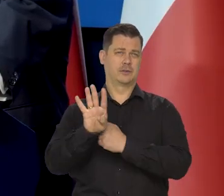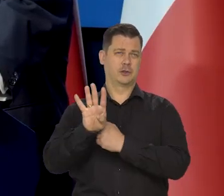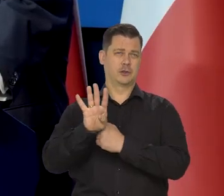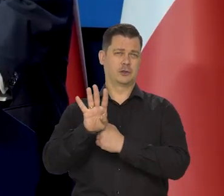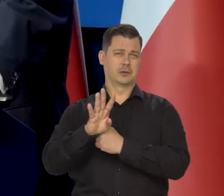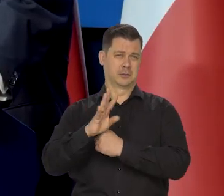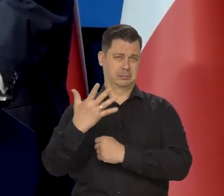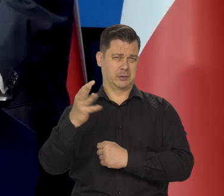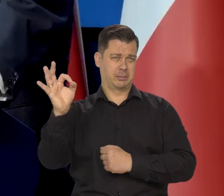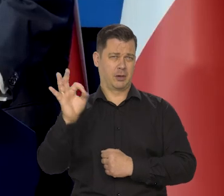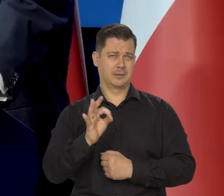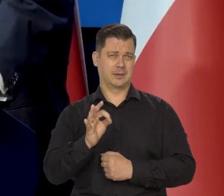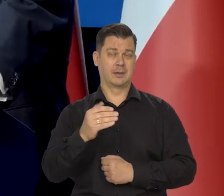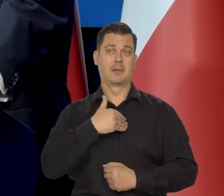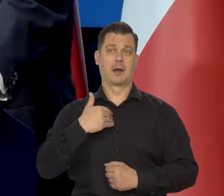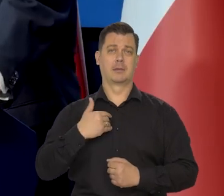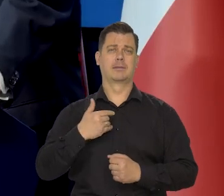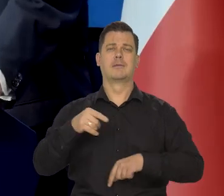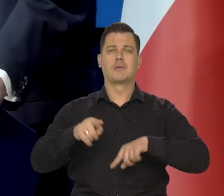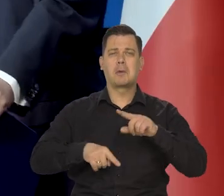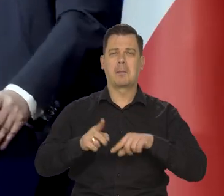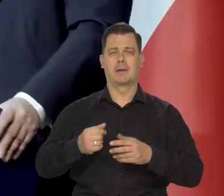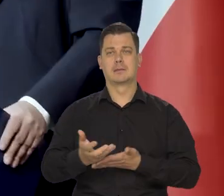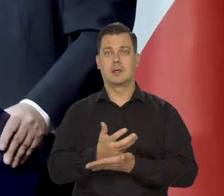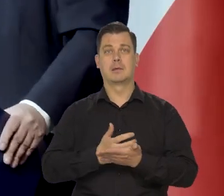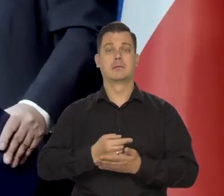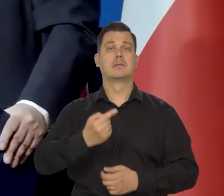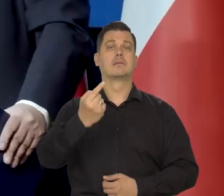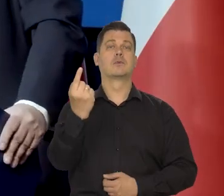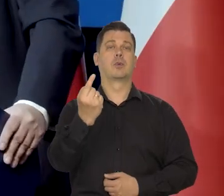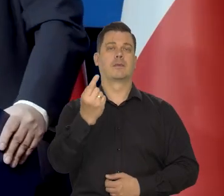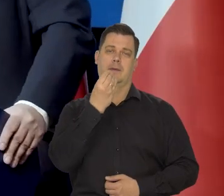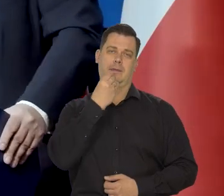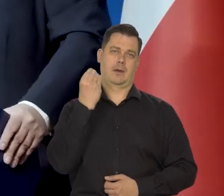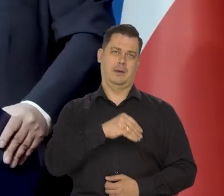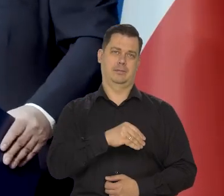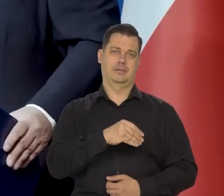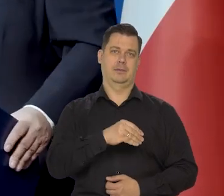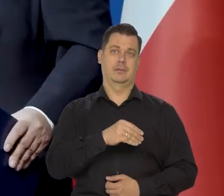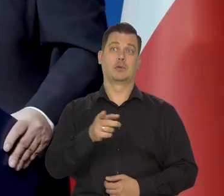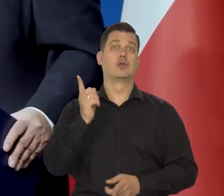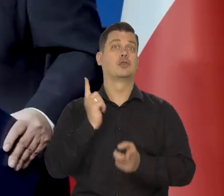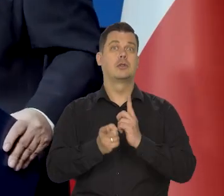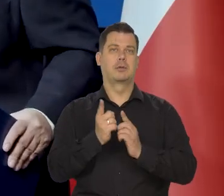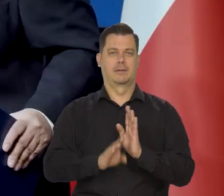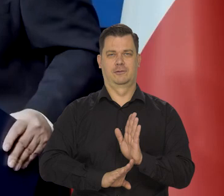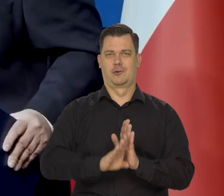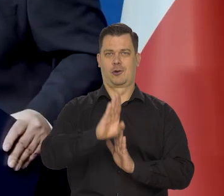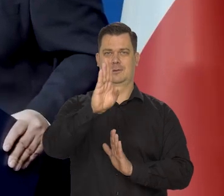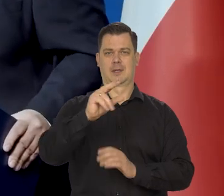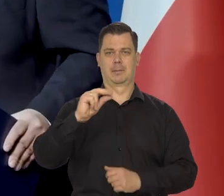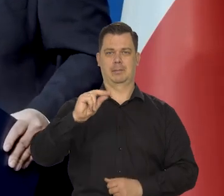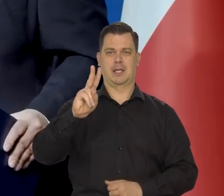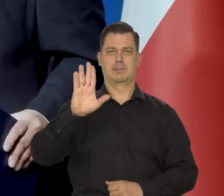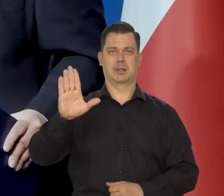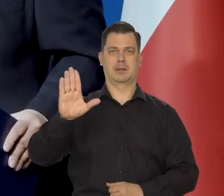dla 95% Polaków oczywiście złoty jest najlepszą walutą, bo zapewnia szybki wzrost gospodarczy